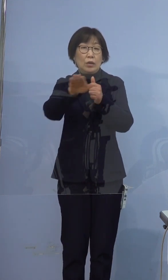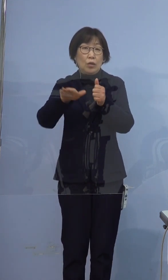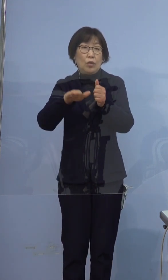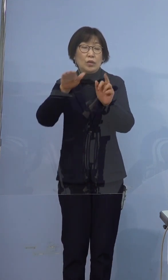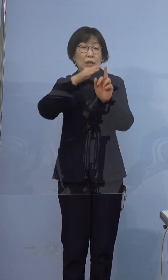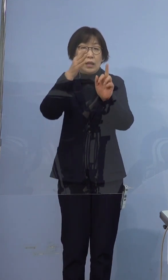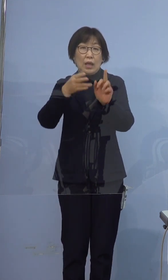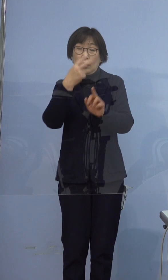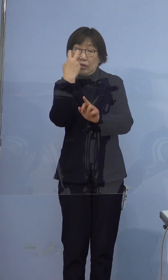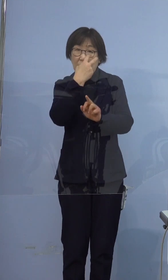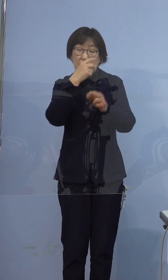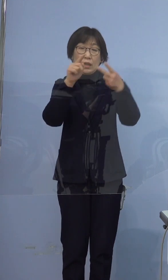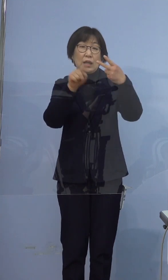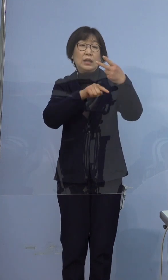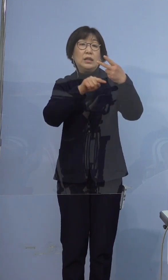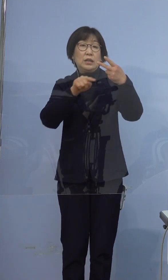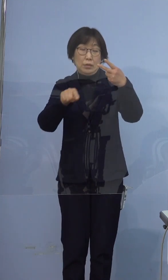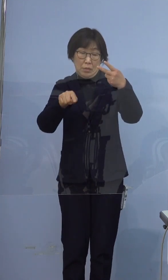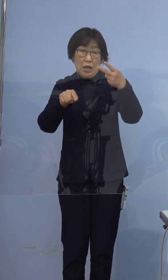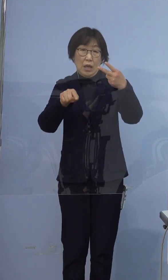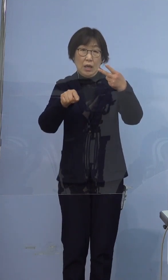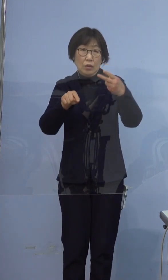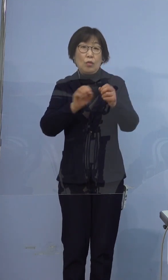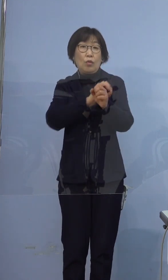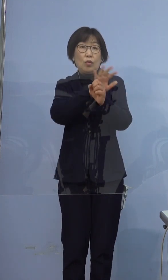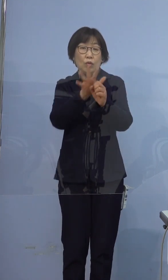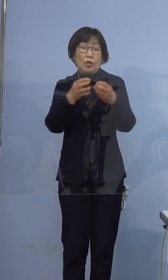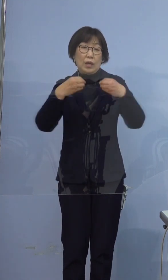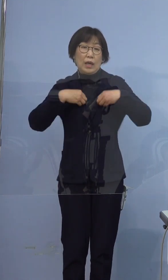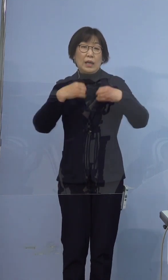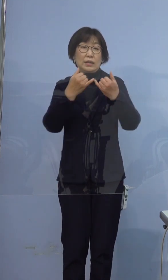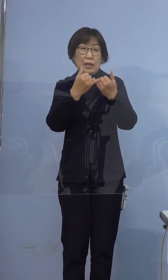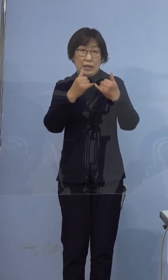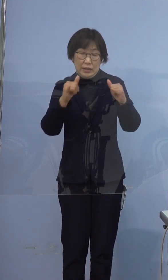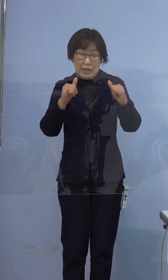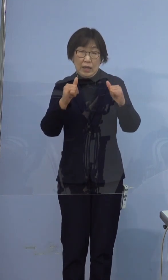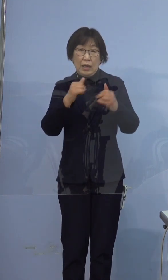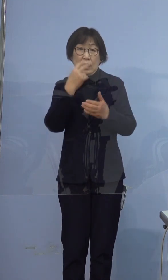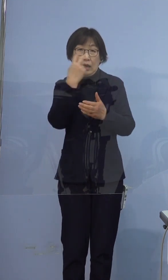2名の新型コロナウイルス感染者の発生が確認されました